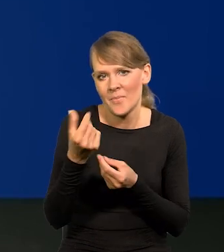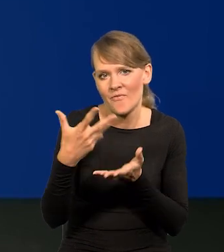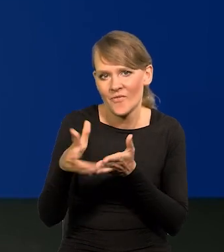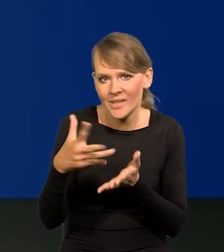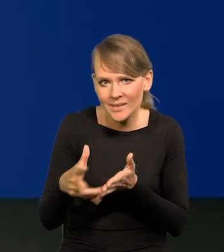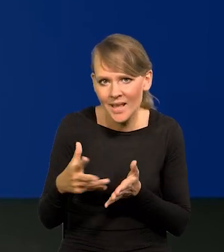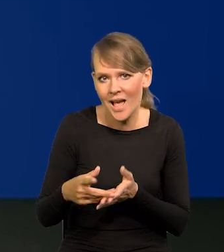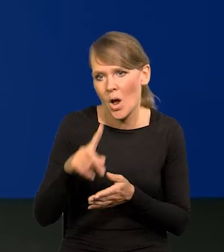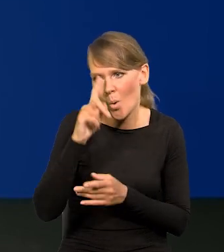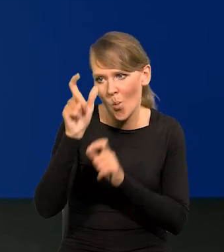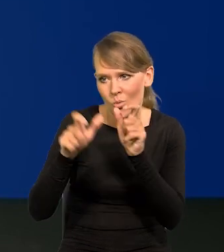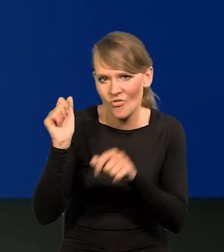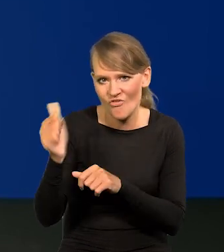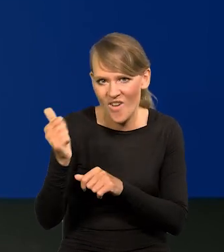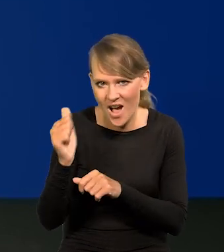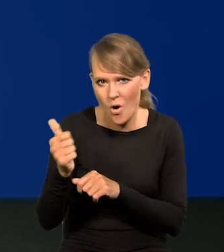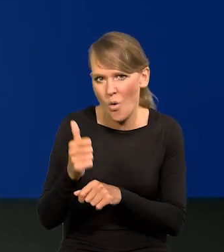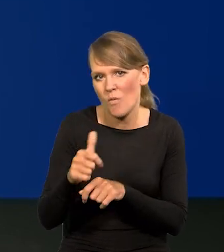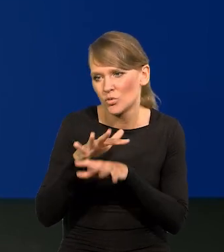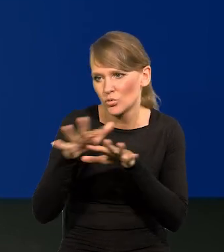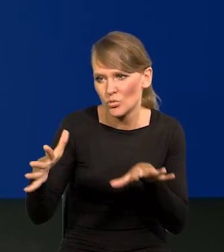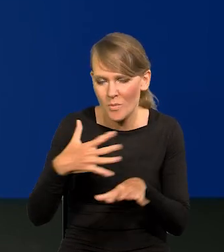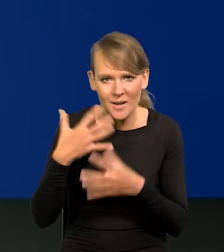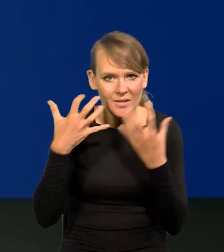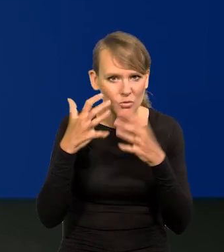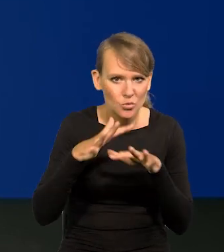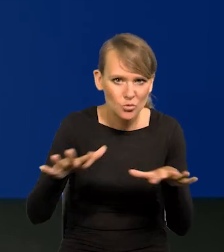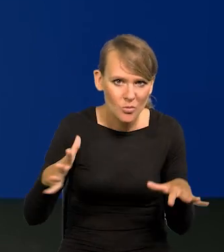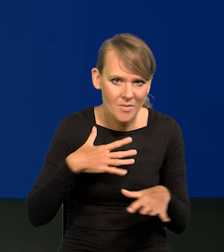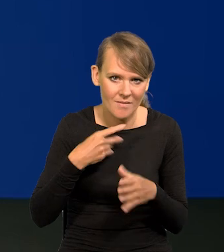zatrudniamy najwięcej ludzi i mamy najwięcej źródeł informacji. Koniec, kropka.